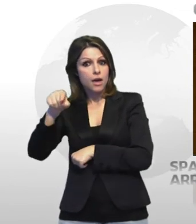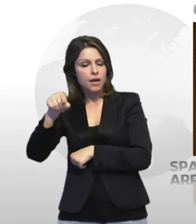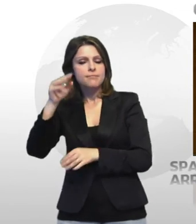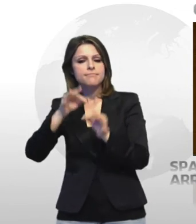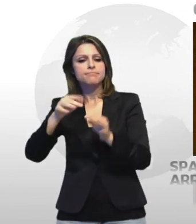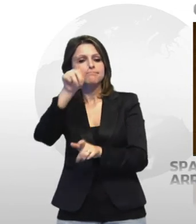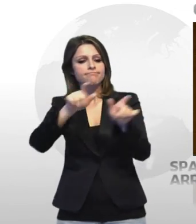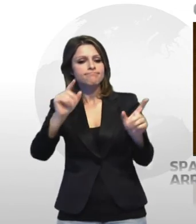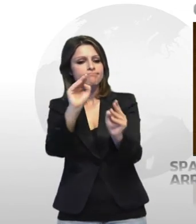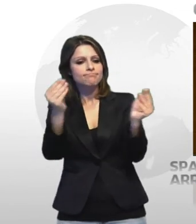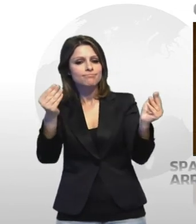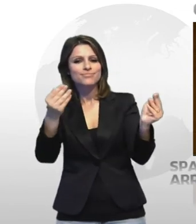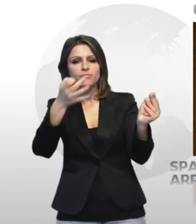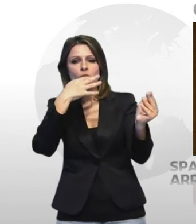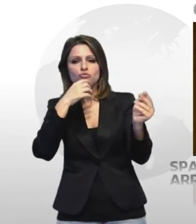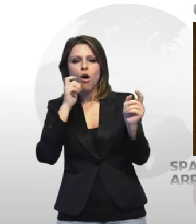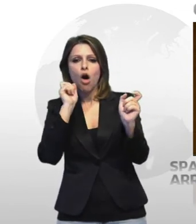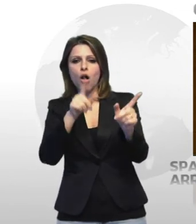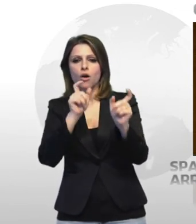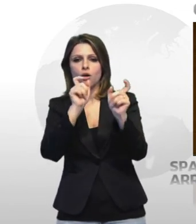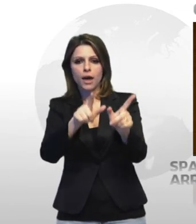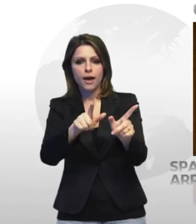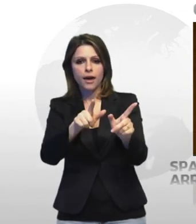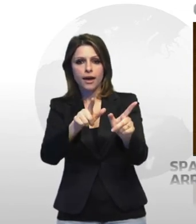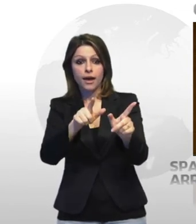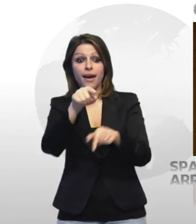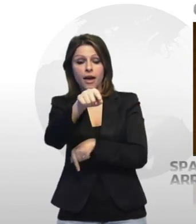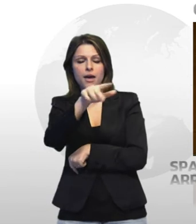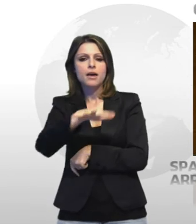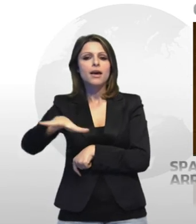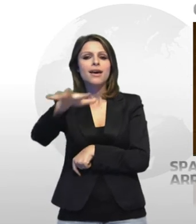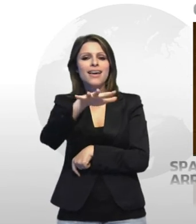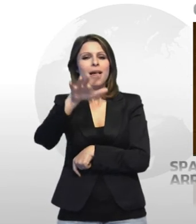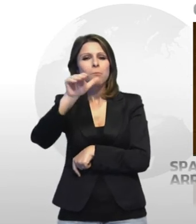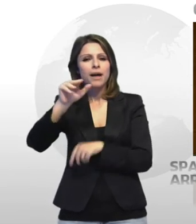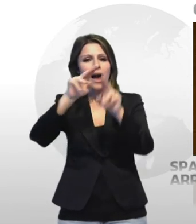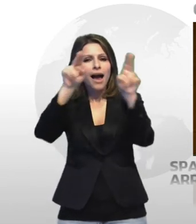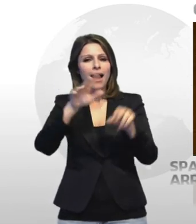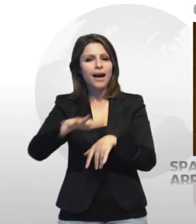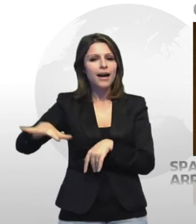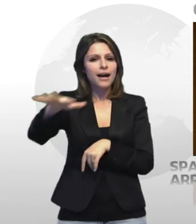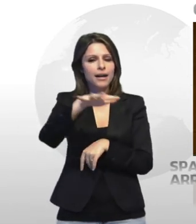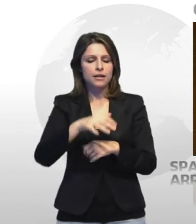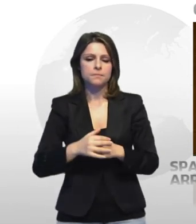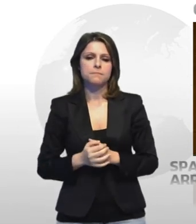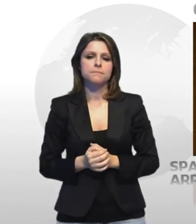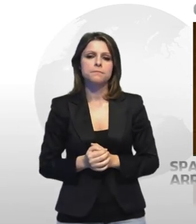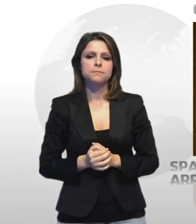di sostanze stupefacenti a giovani avventori del posto e ad altri provenienti dal hinterland e barese